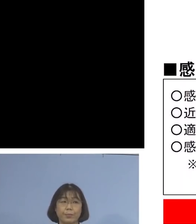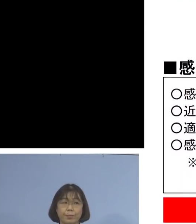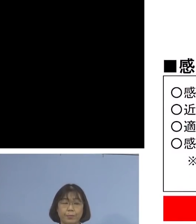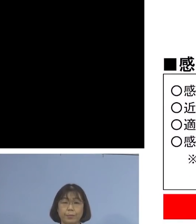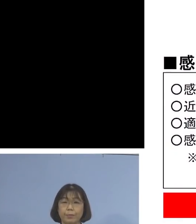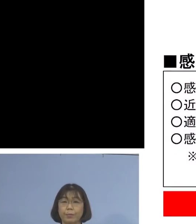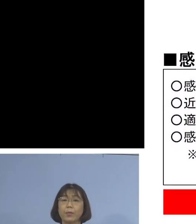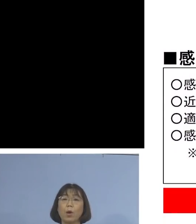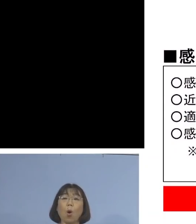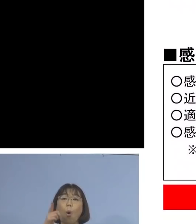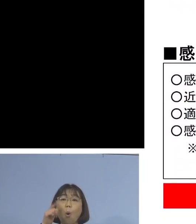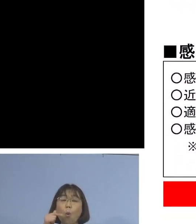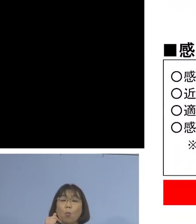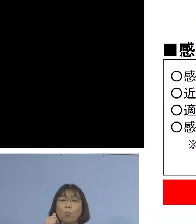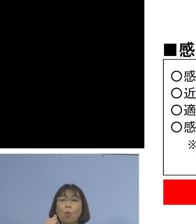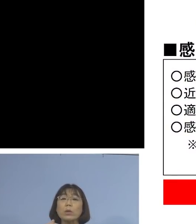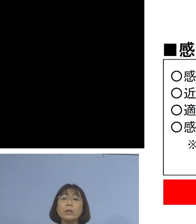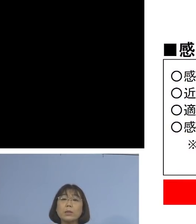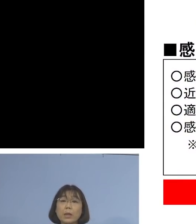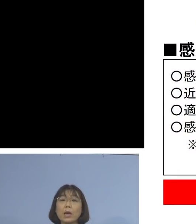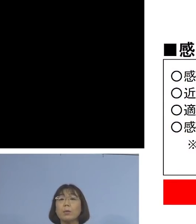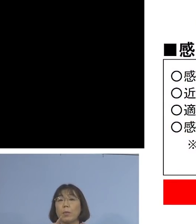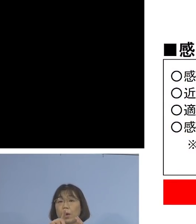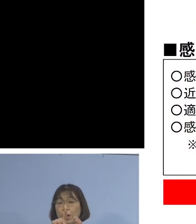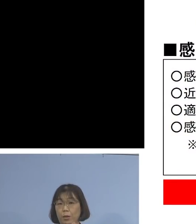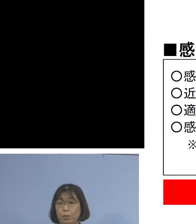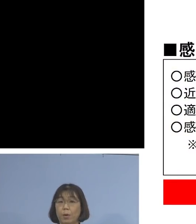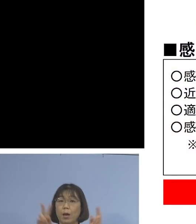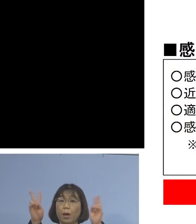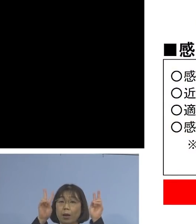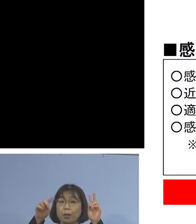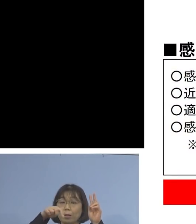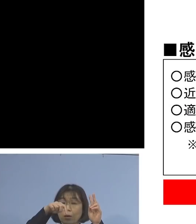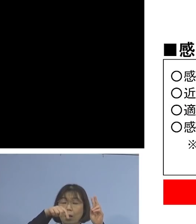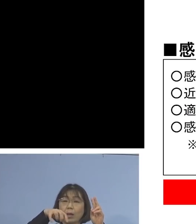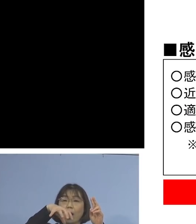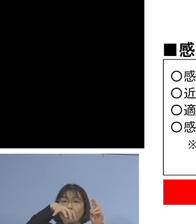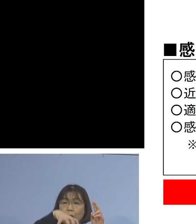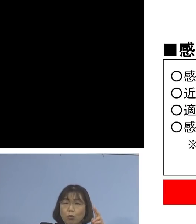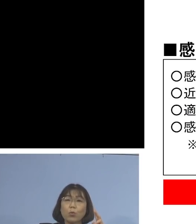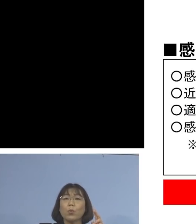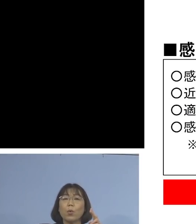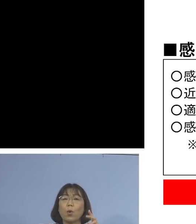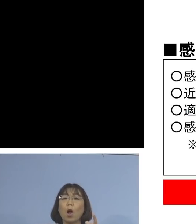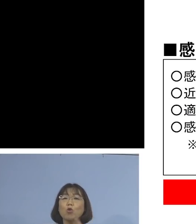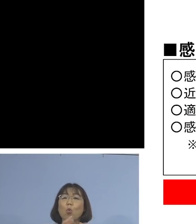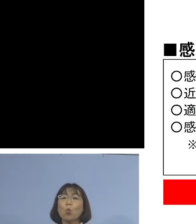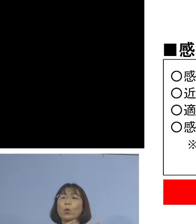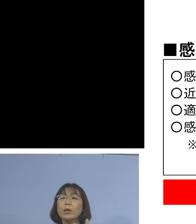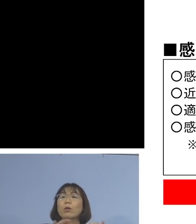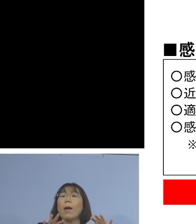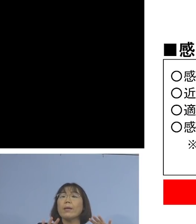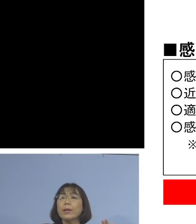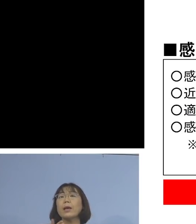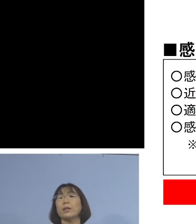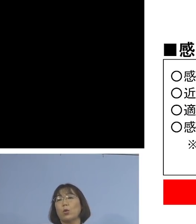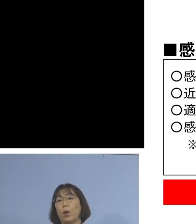もし（出勤して）いないと言ったら 事業所内の濃厚接触者はいない このように判断いたします